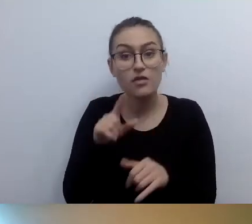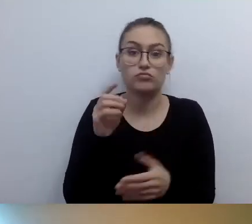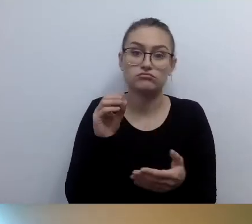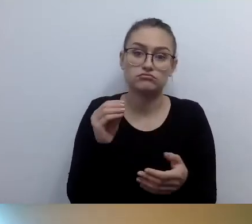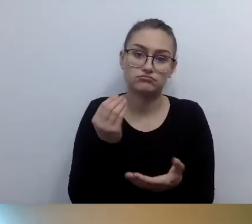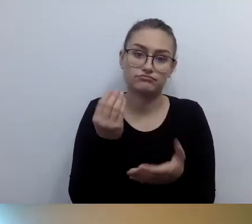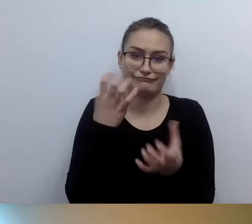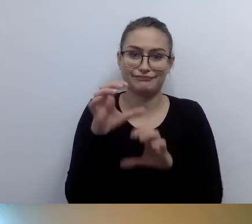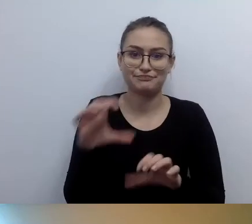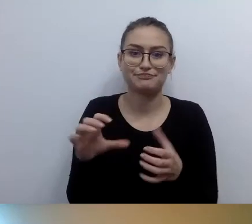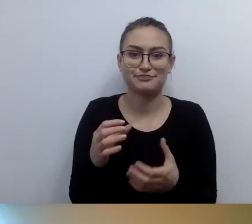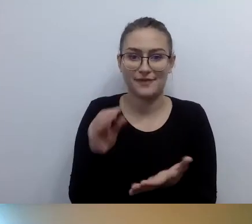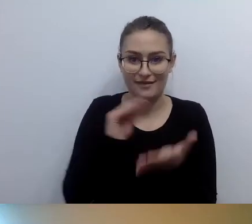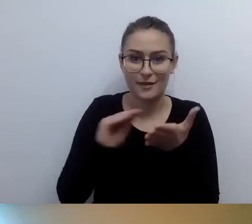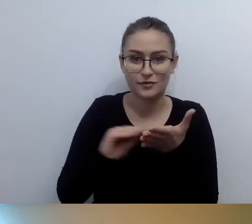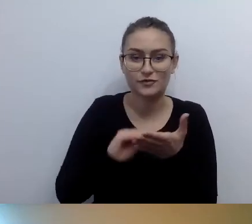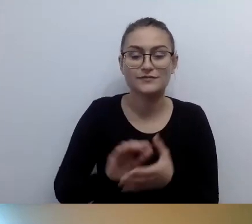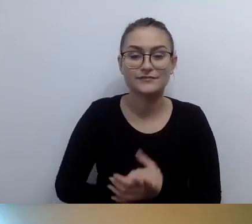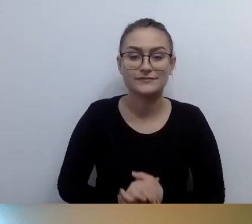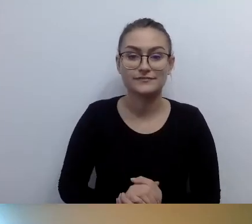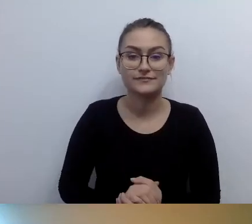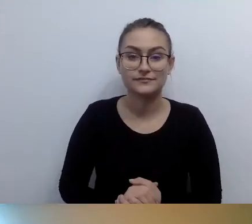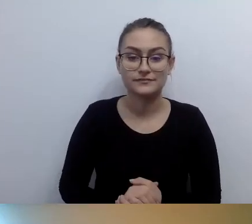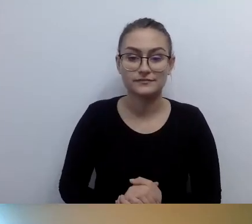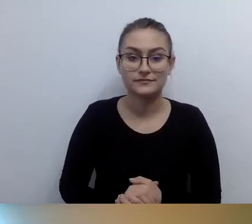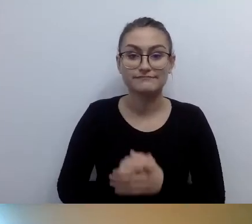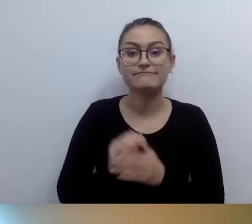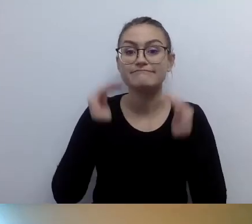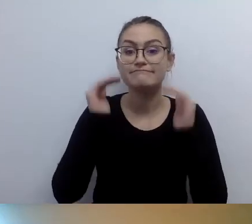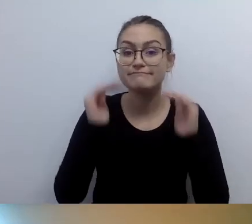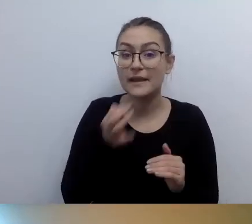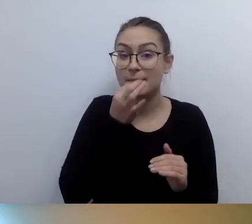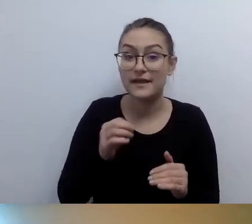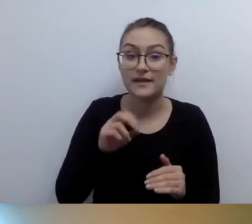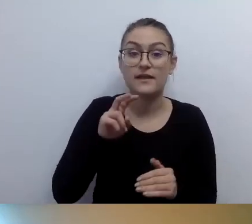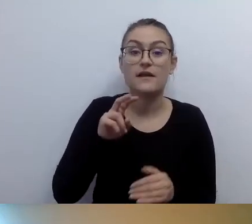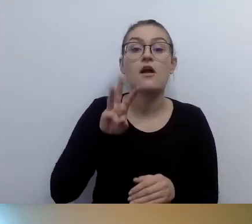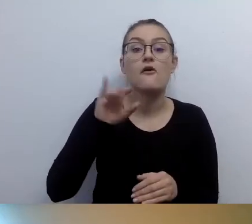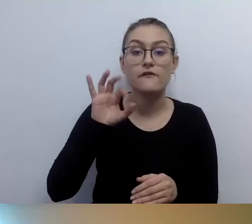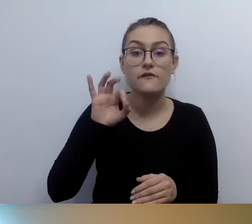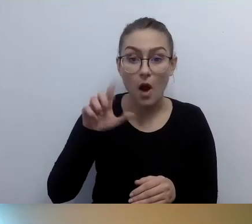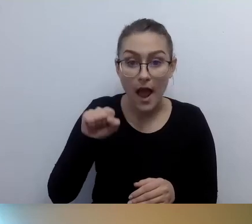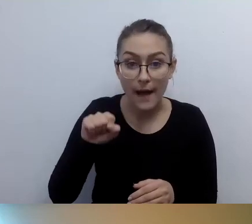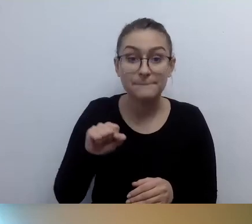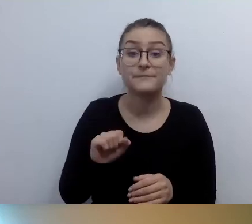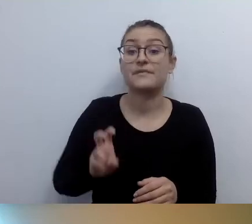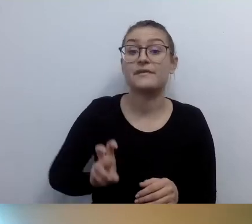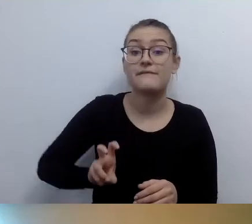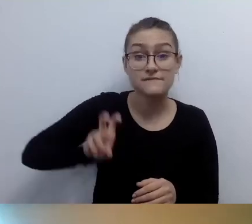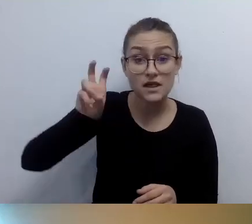Przejdę do kolejnych pytań. Wiola pyta: Brak windy a osoba z niepełnosprawnością ruchową, np. na wózku.